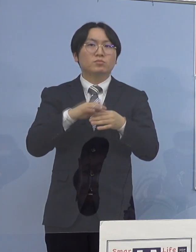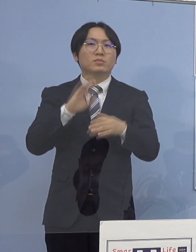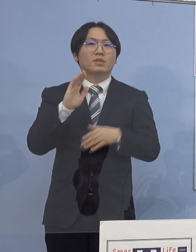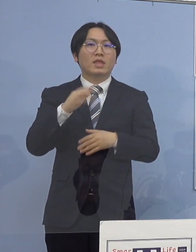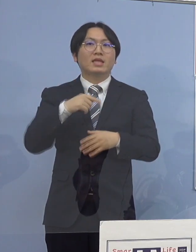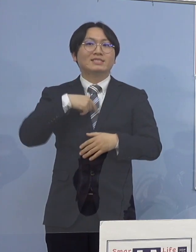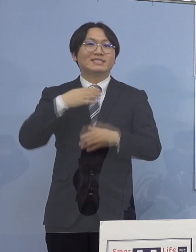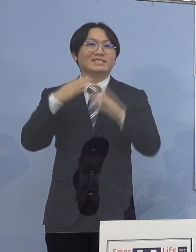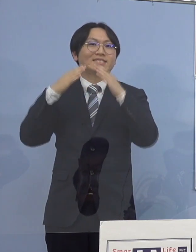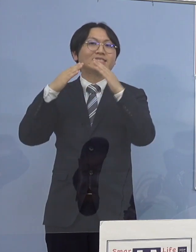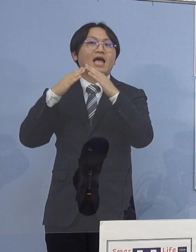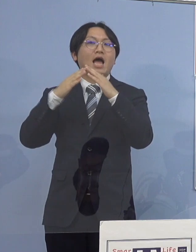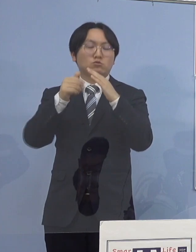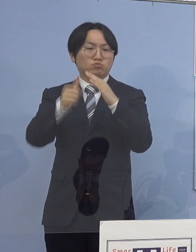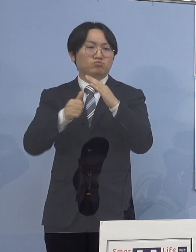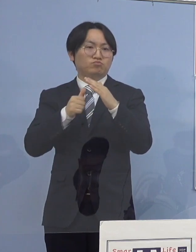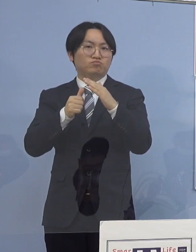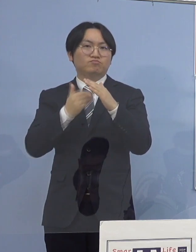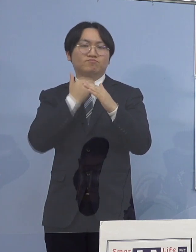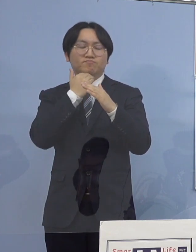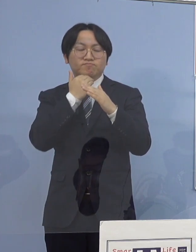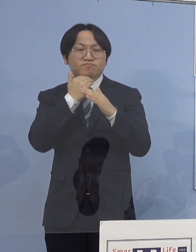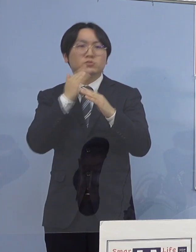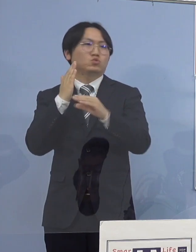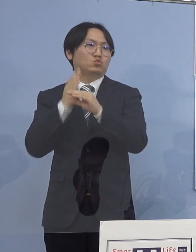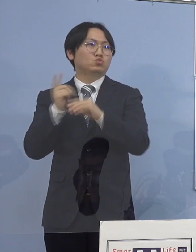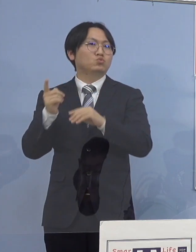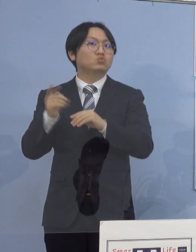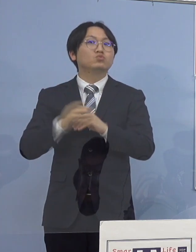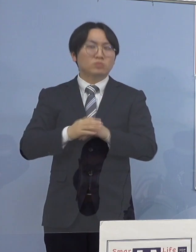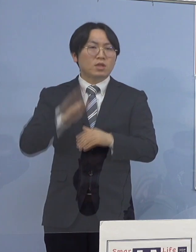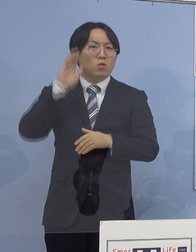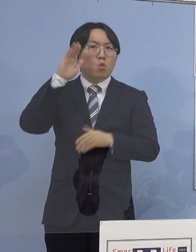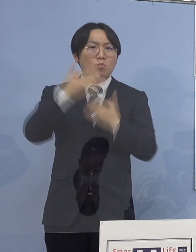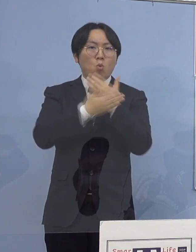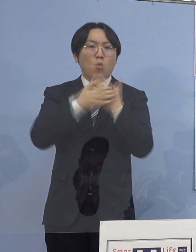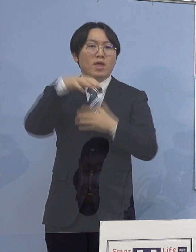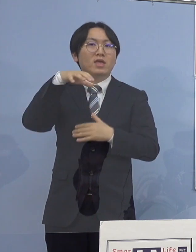引き続き保健所と連携し 適切に対応を図って参ります